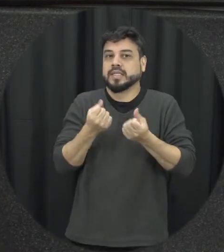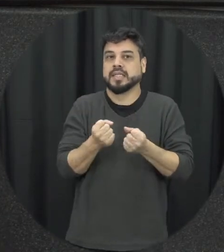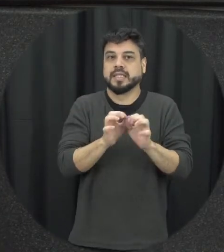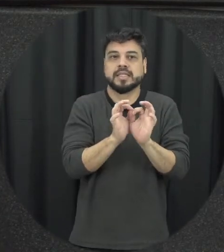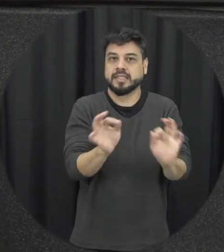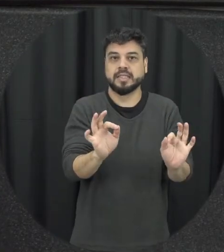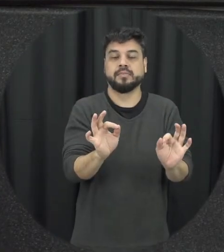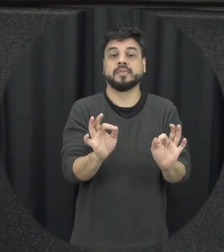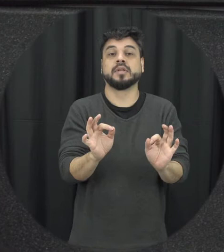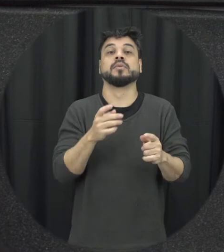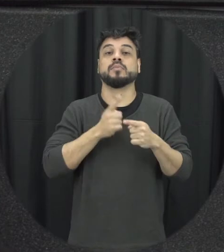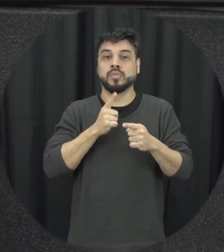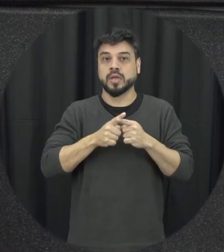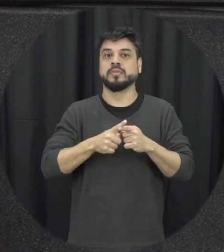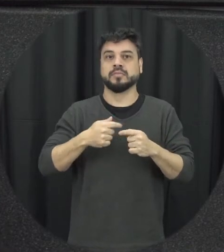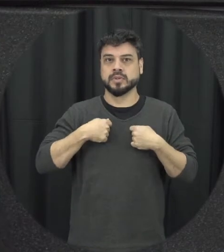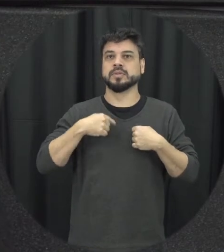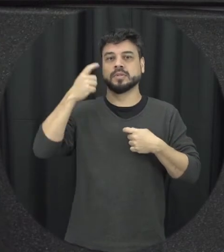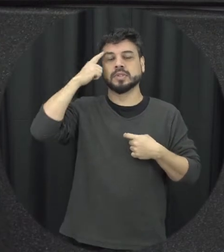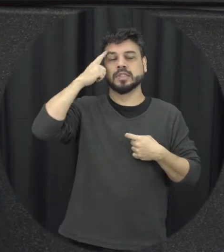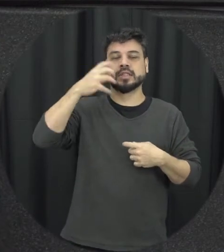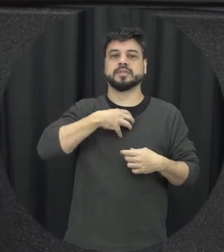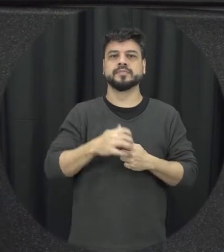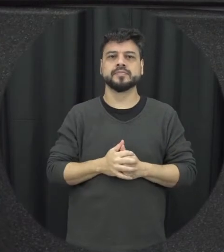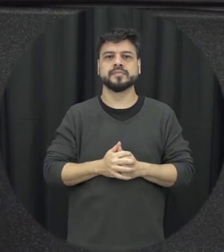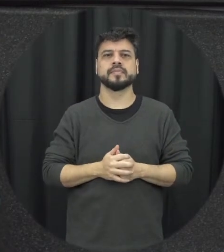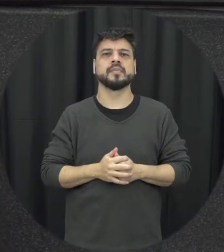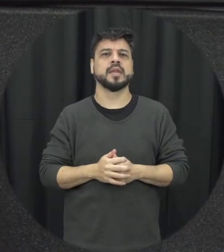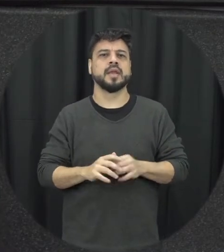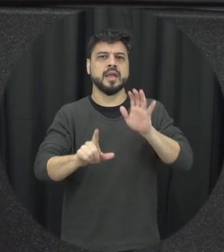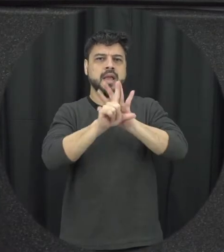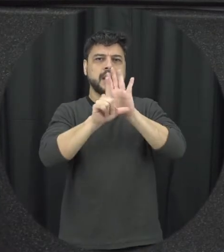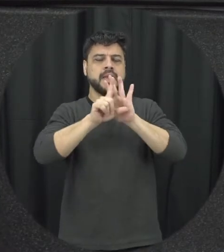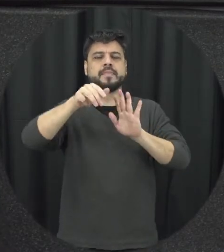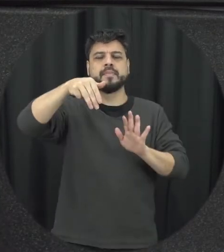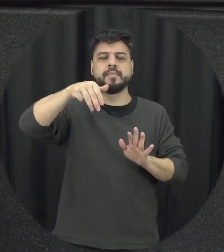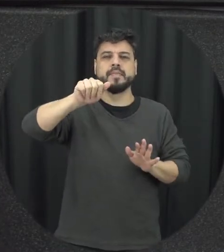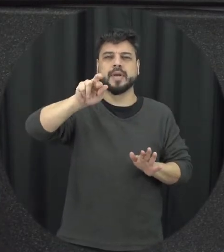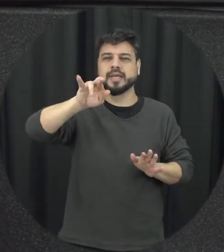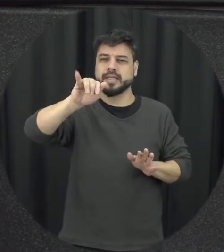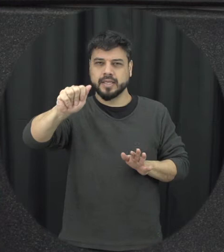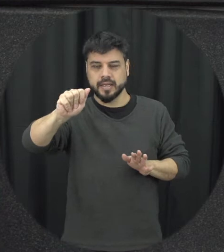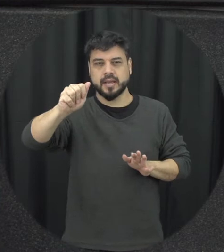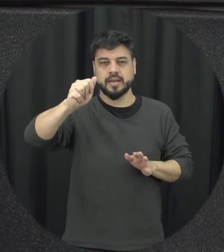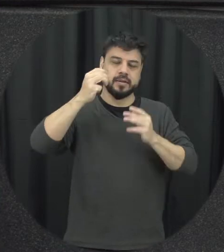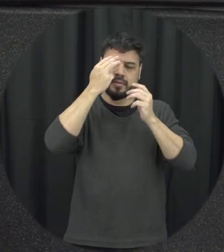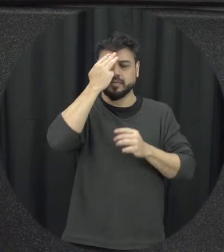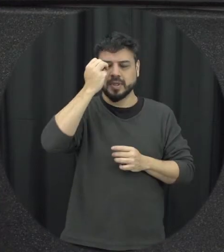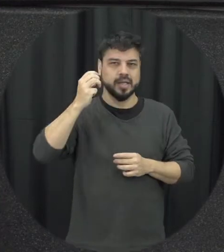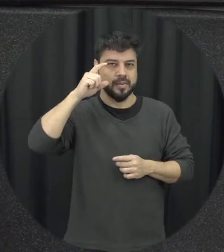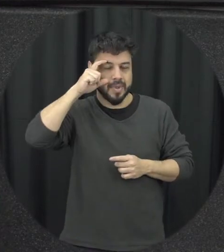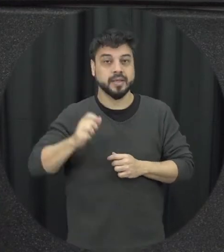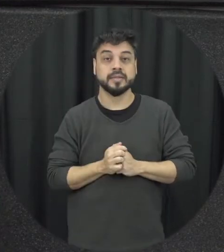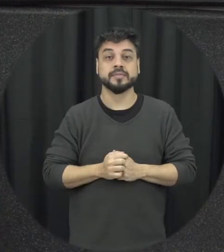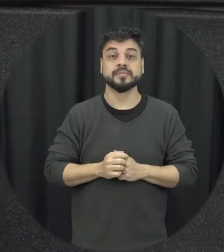abriu vamos assim esportes acho que as janelas também para que várias outras atos de violência